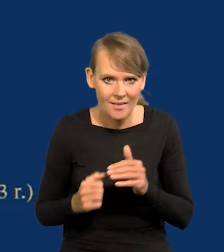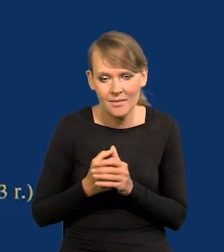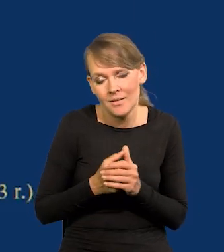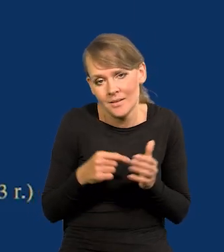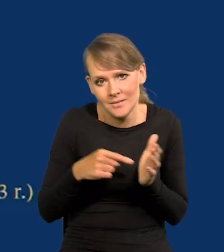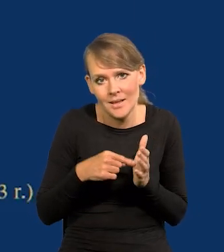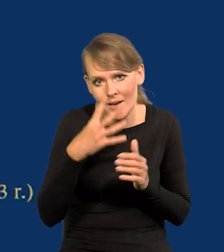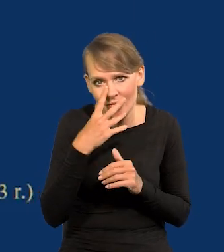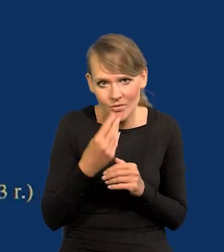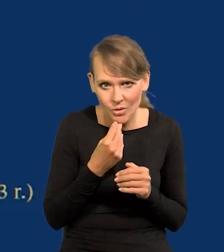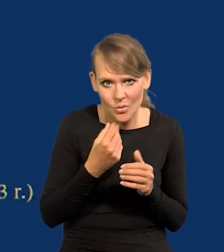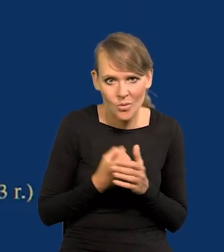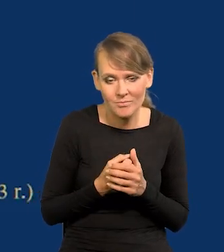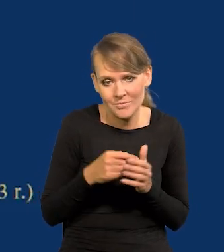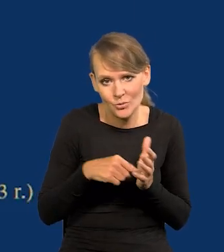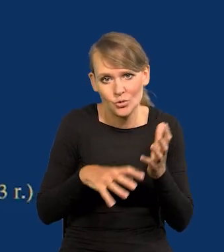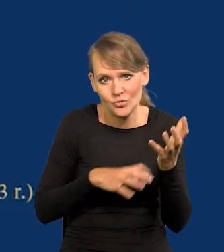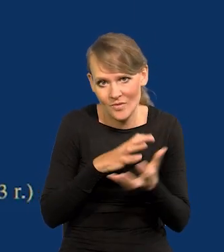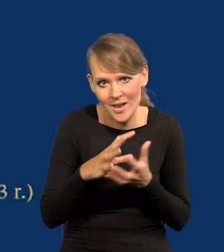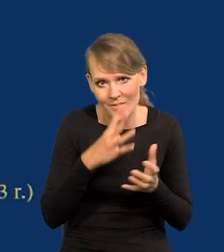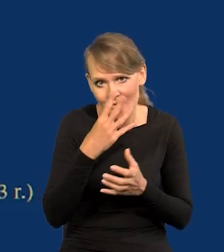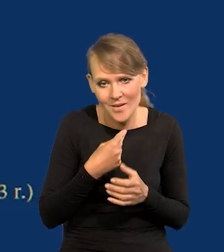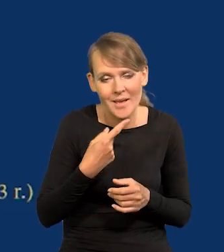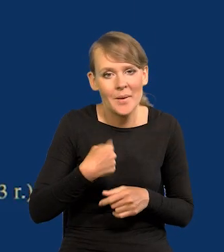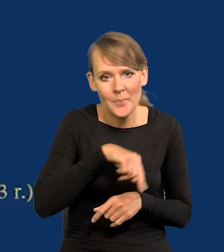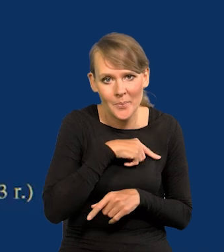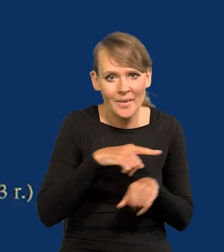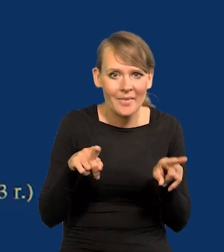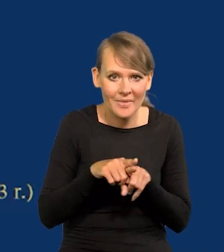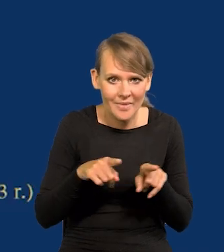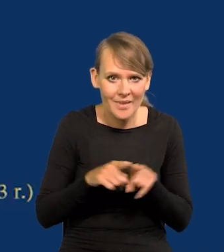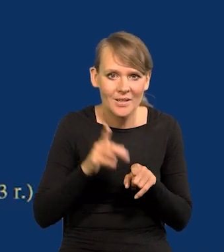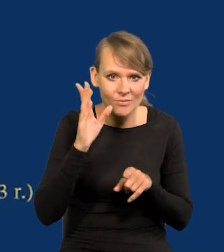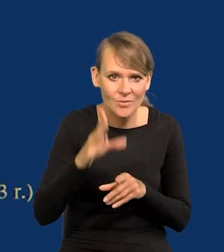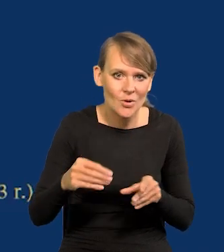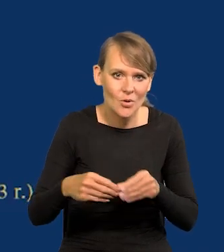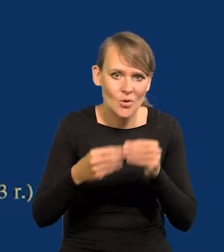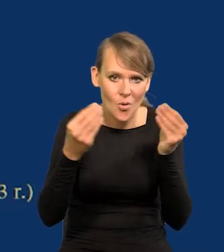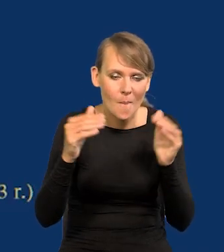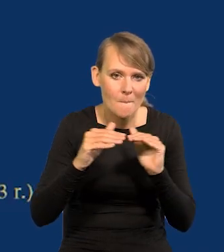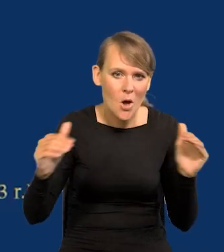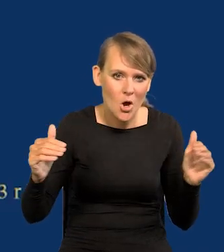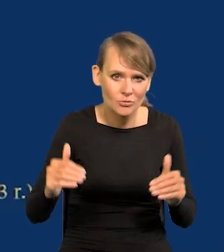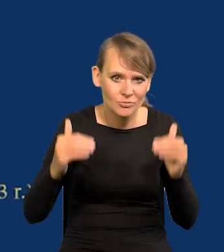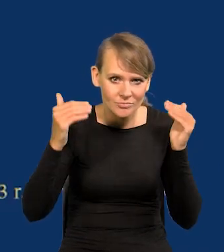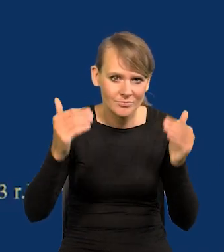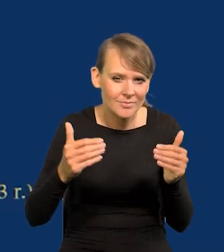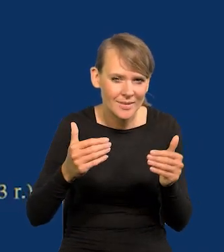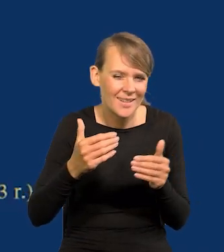No tak jest. No ale tak wygląda świat. My też, proszę Państwa, się rozwiniemy do tego wysokiego poziomu, nie wiem jakiego,